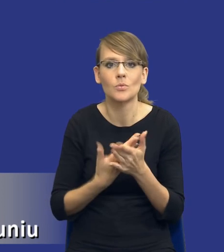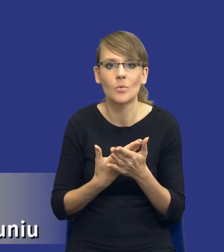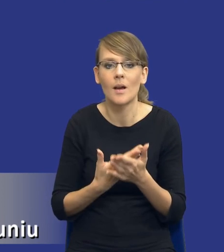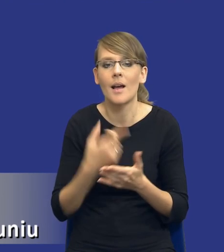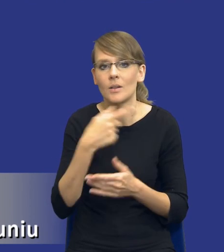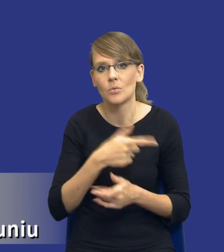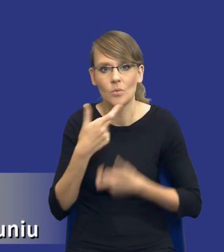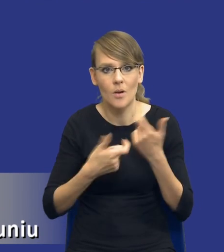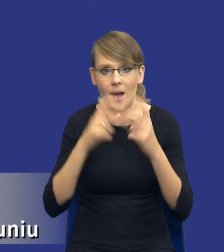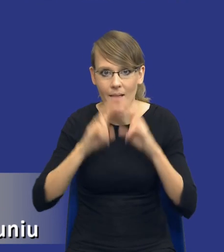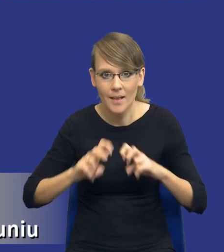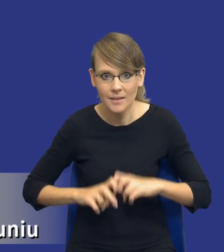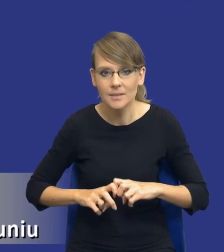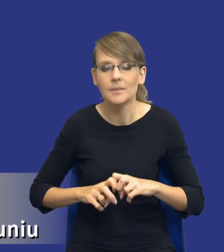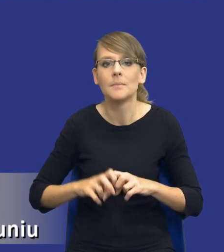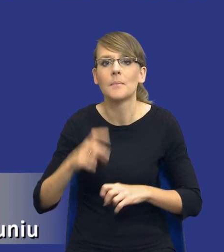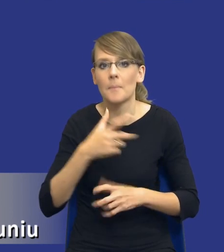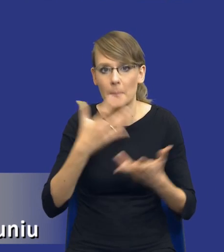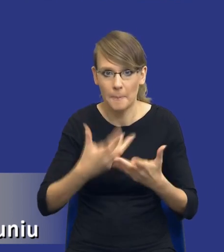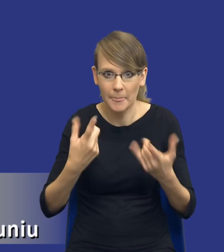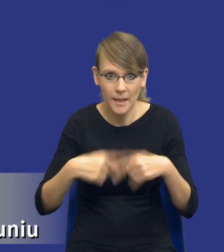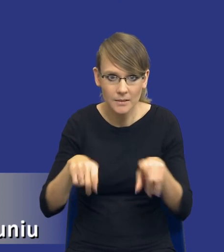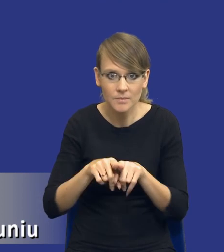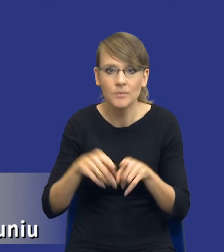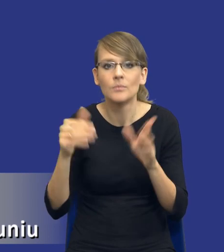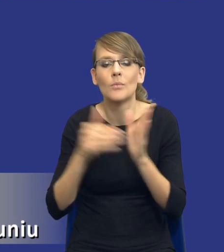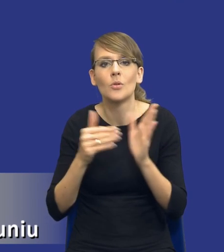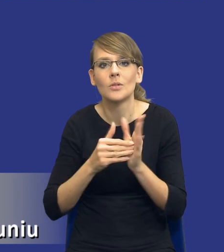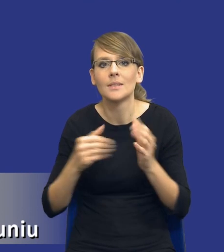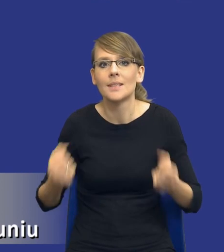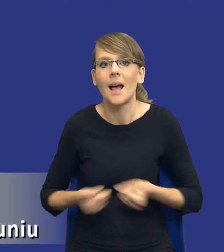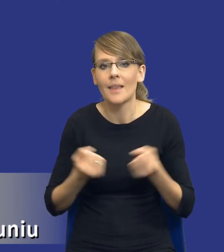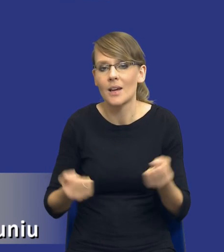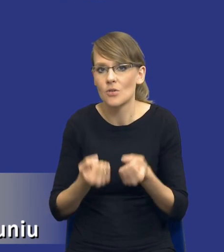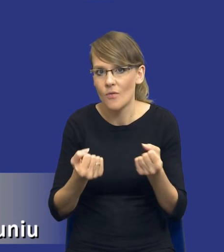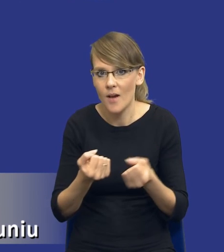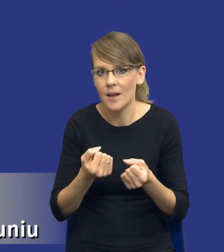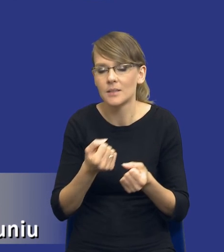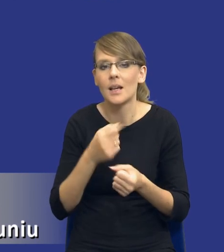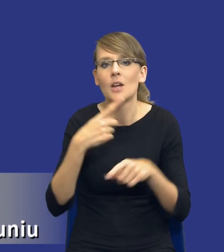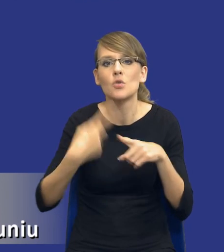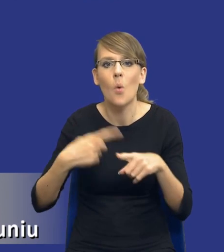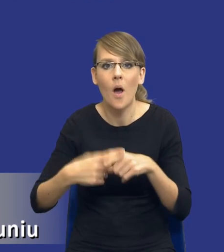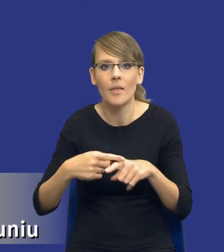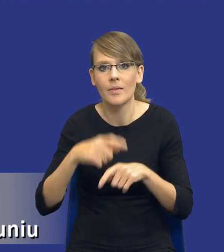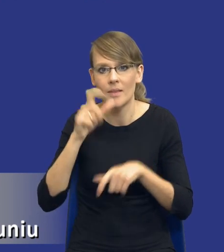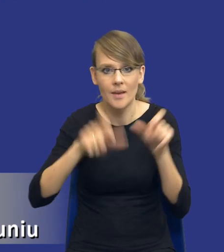analizy, potrzeba do wykonania takiej analizy, potrzeba zaangażowania członków personelu zamawiającego. Taka